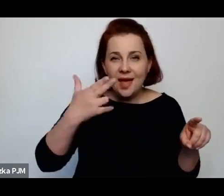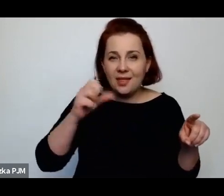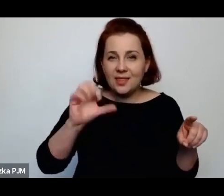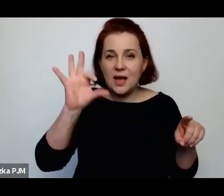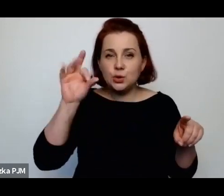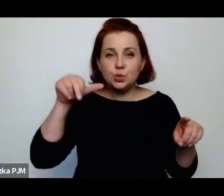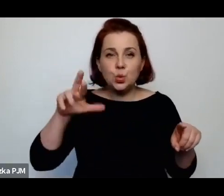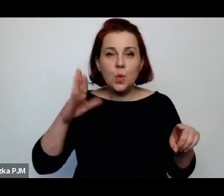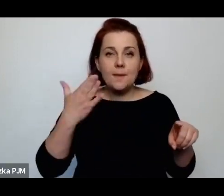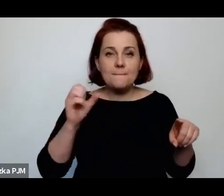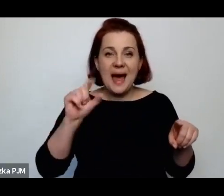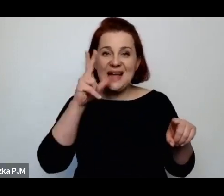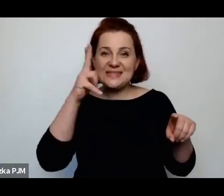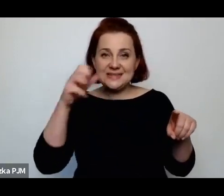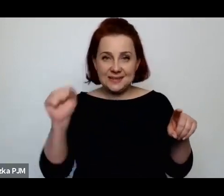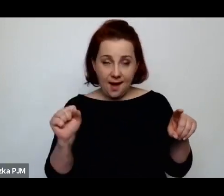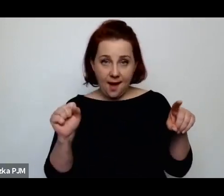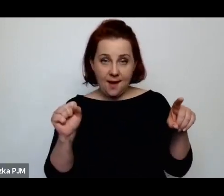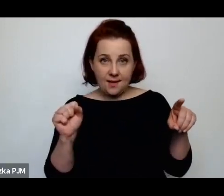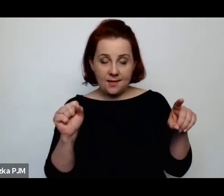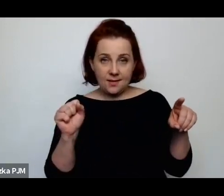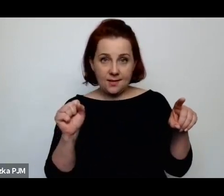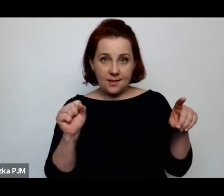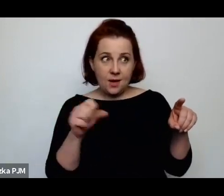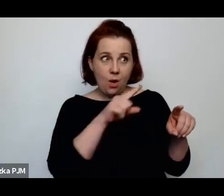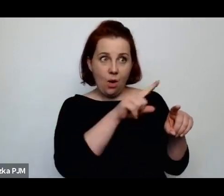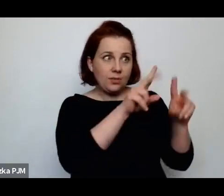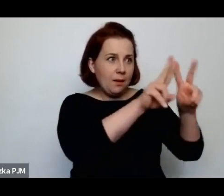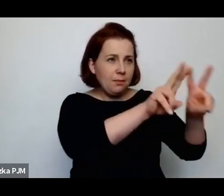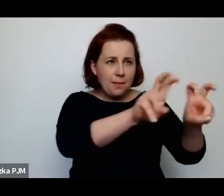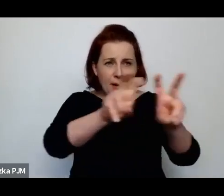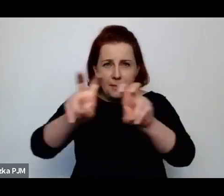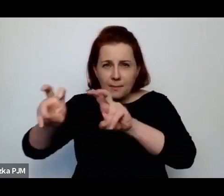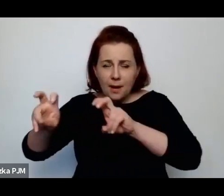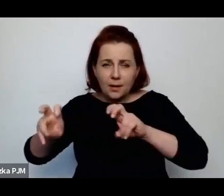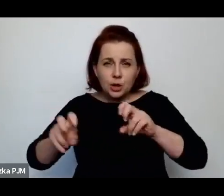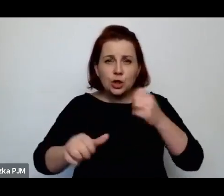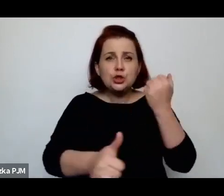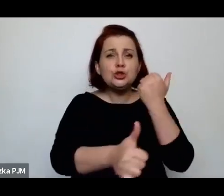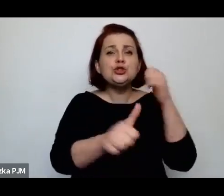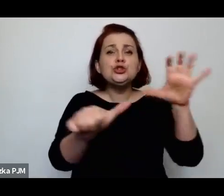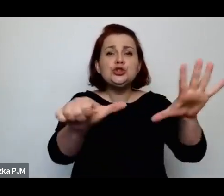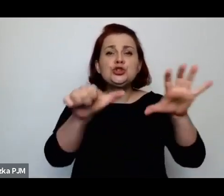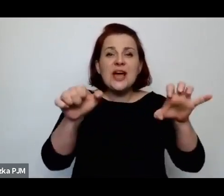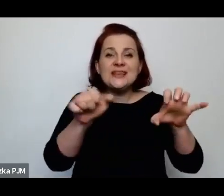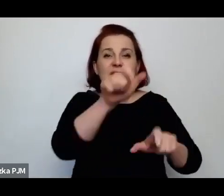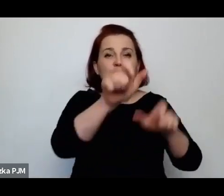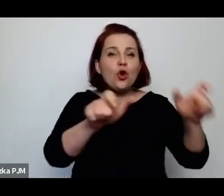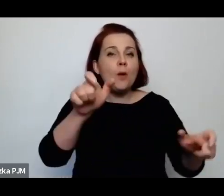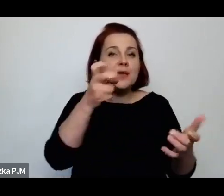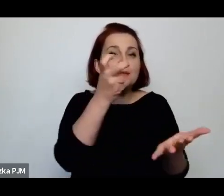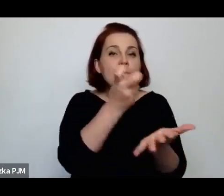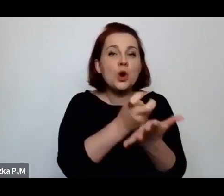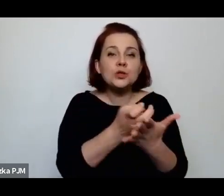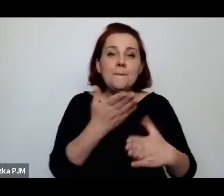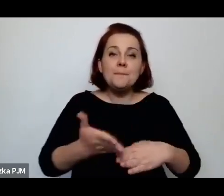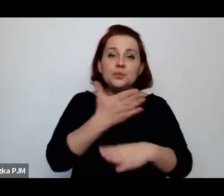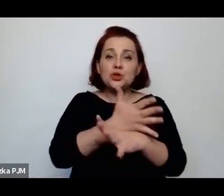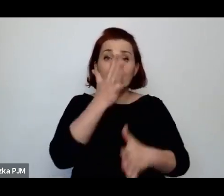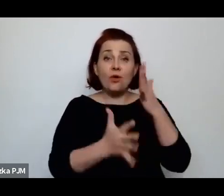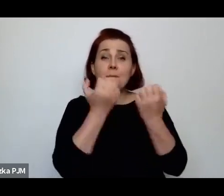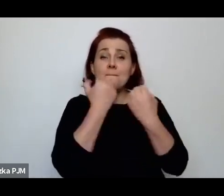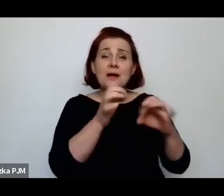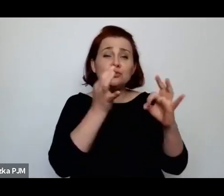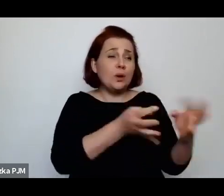która przebadała 600 przedwojennych prostytutek i bardzo dokładnie o nich napisała